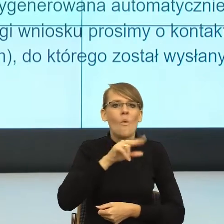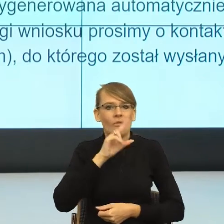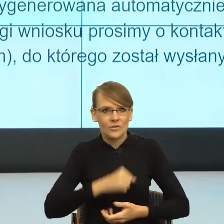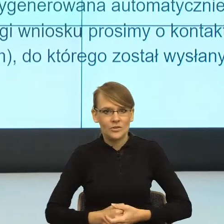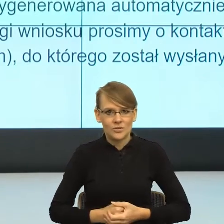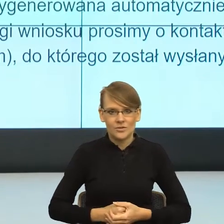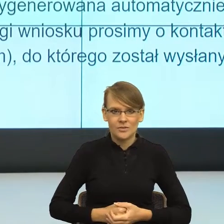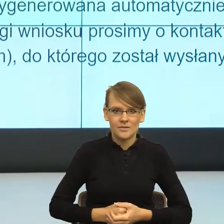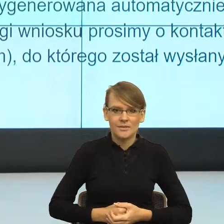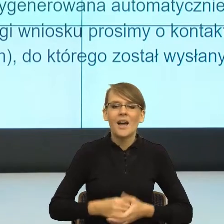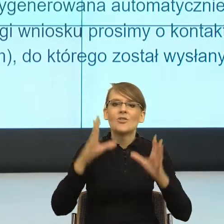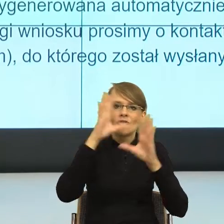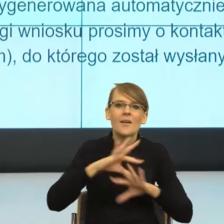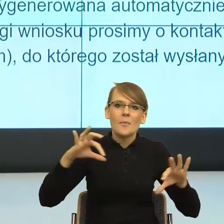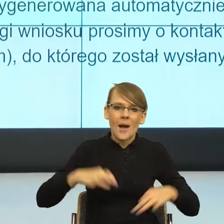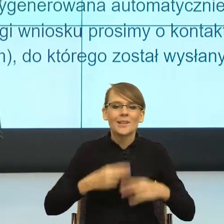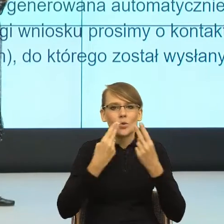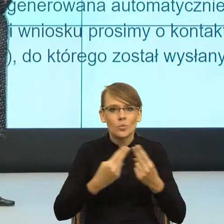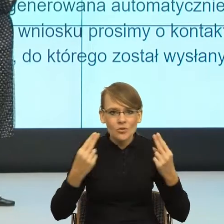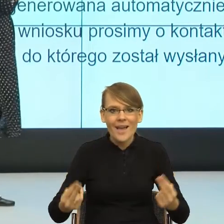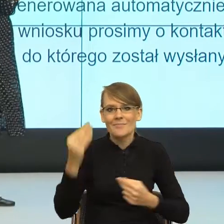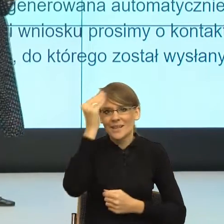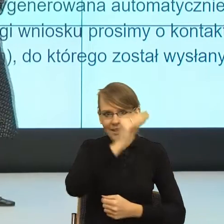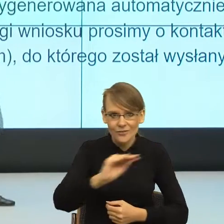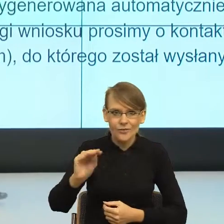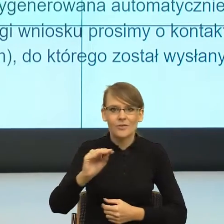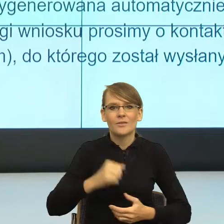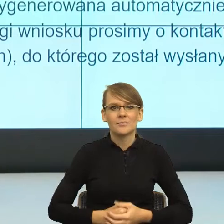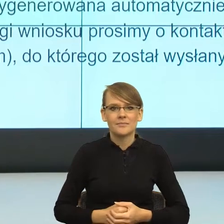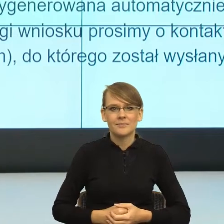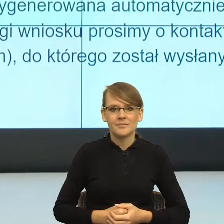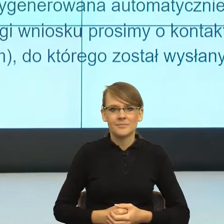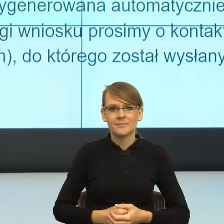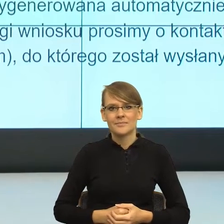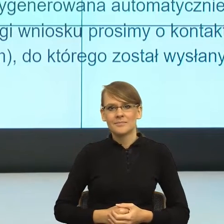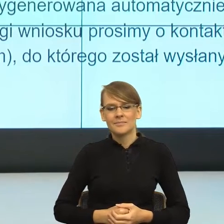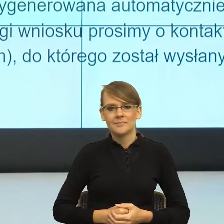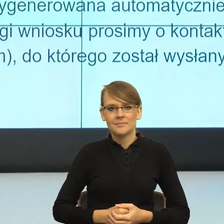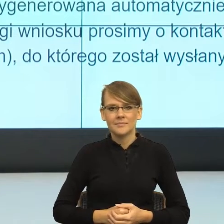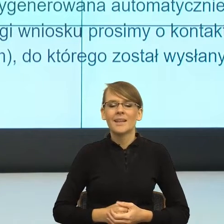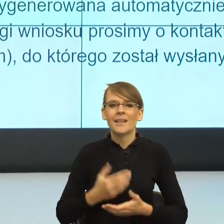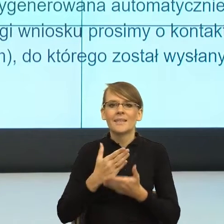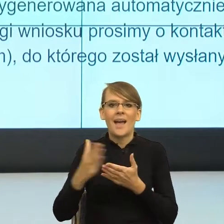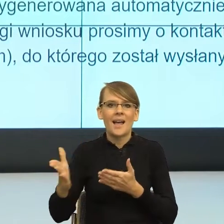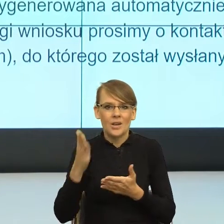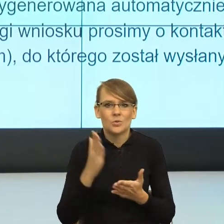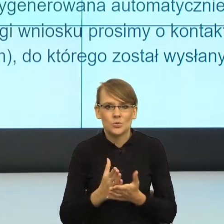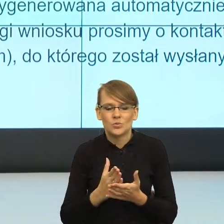Uprzejmie informujemy, że tu jeszcze jest ok, natomiast tu już zaczyna się problem. I teraz ta scena powinna być